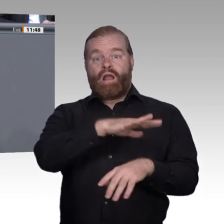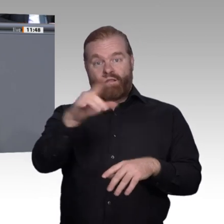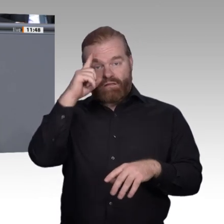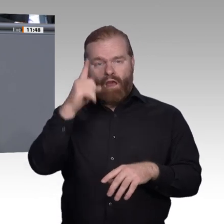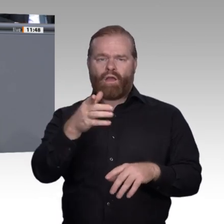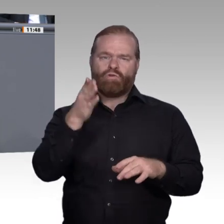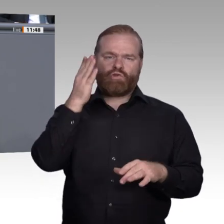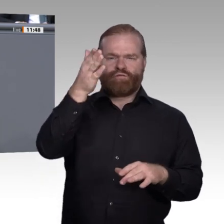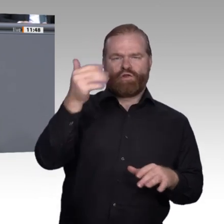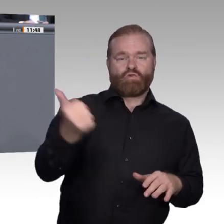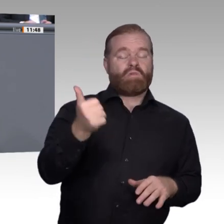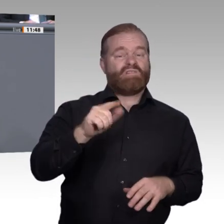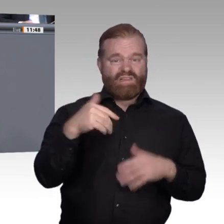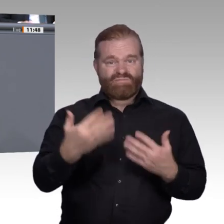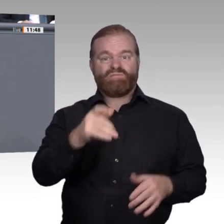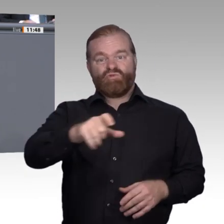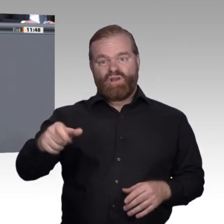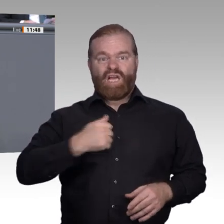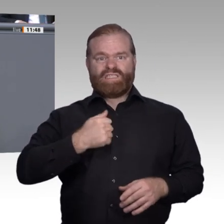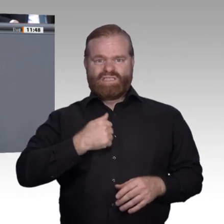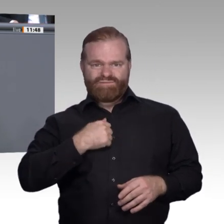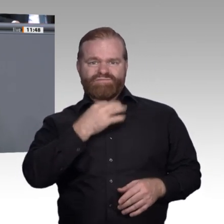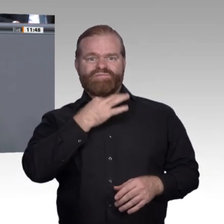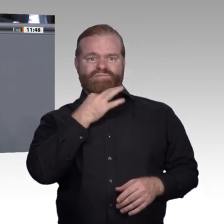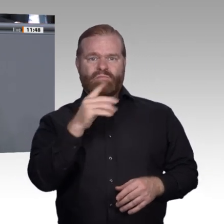Dauer? Das sind Sorgen der Menschen, die wir nicht